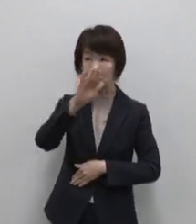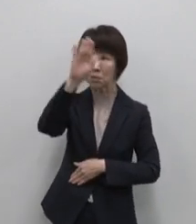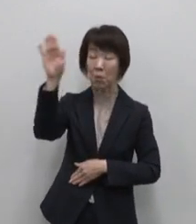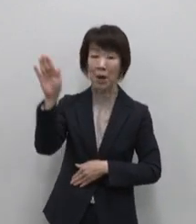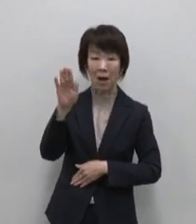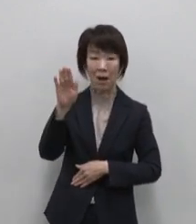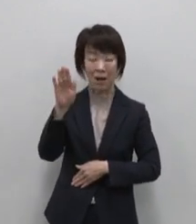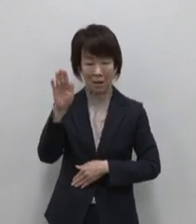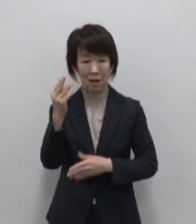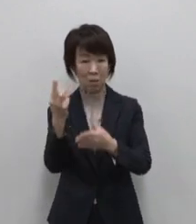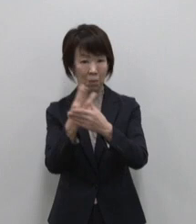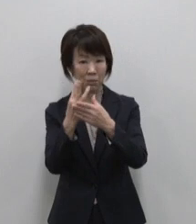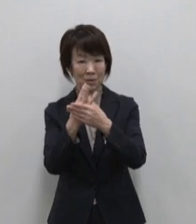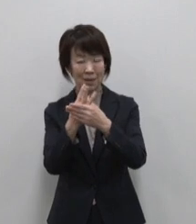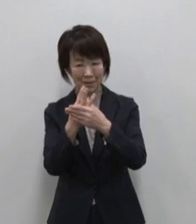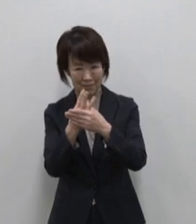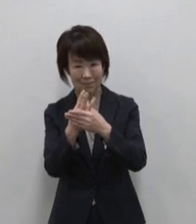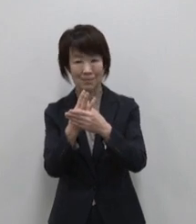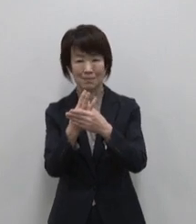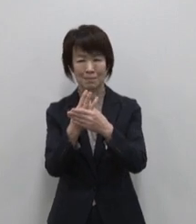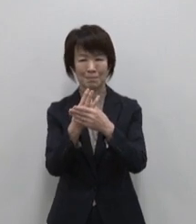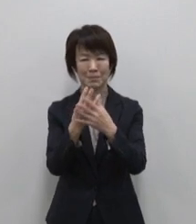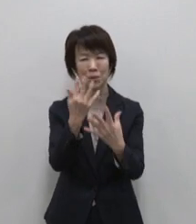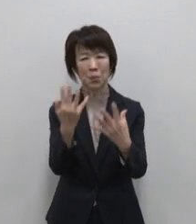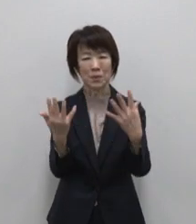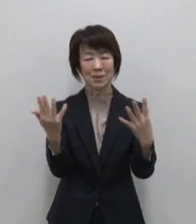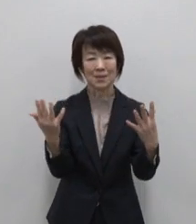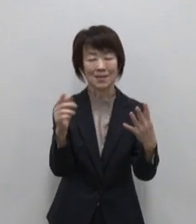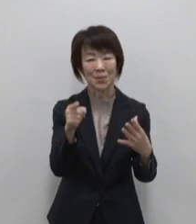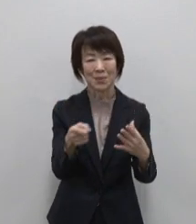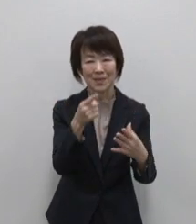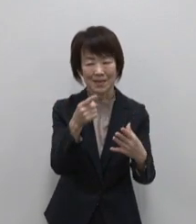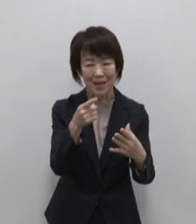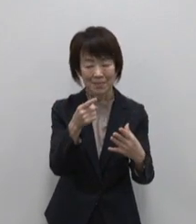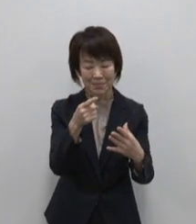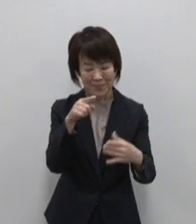フリーな温泉 緑豊かな大自然が待っています